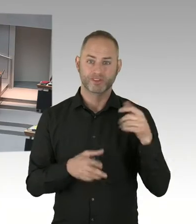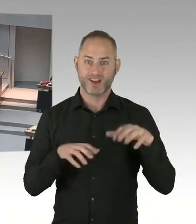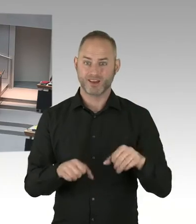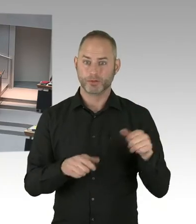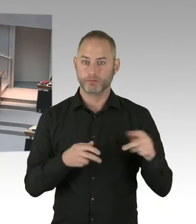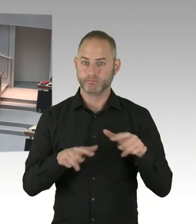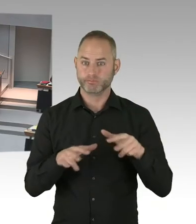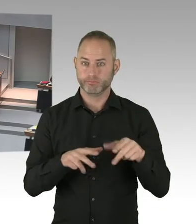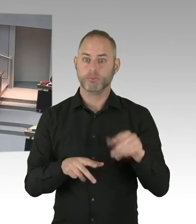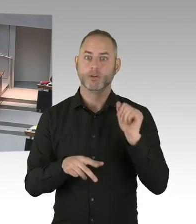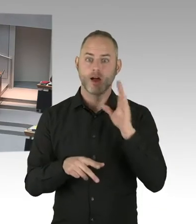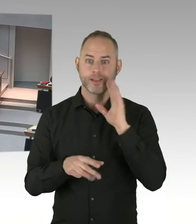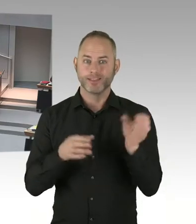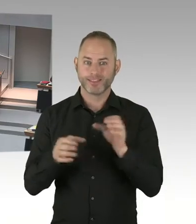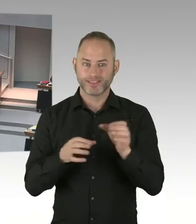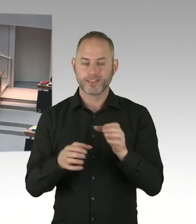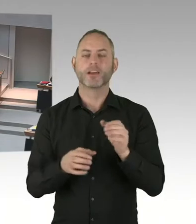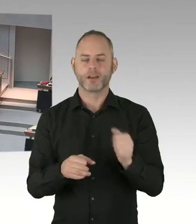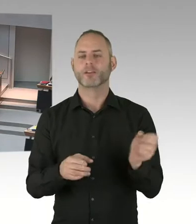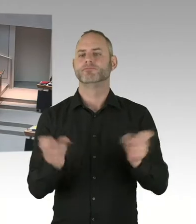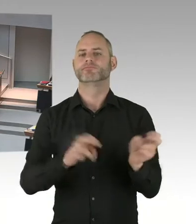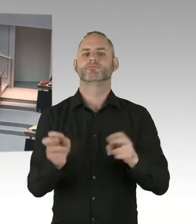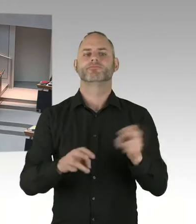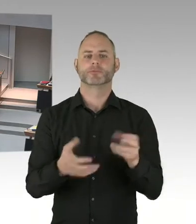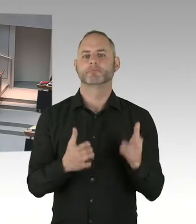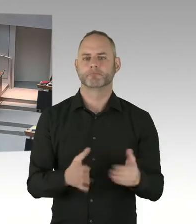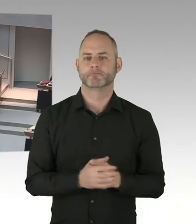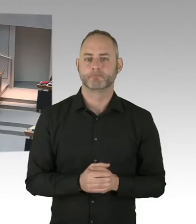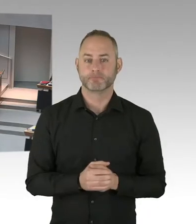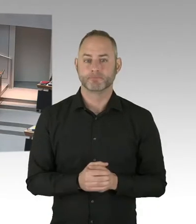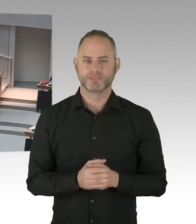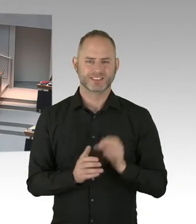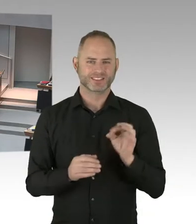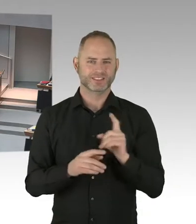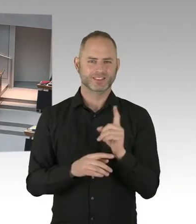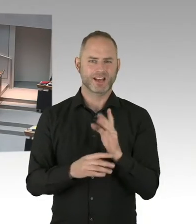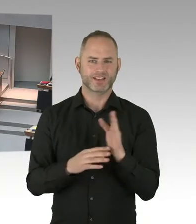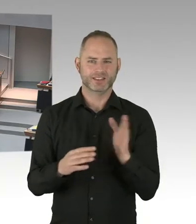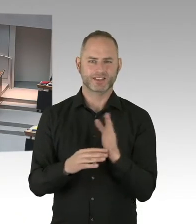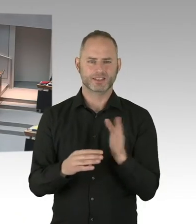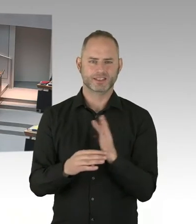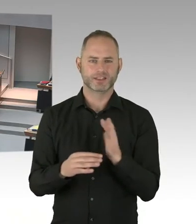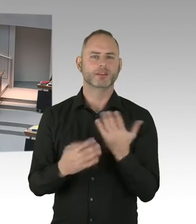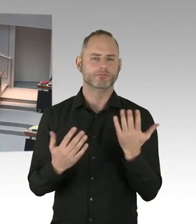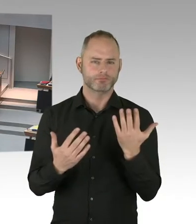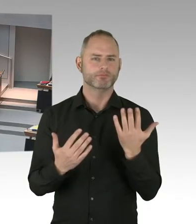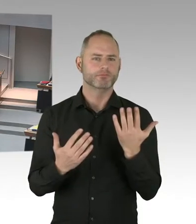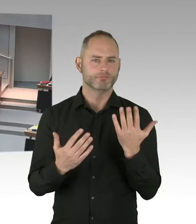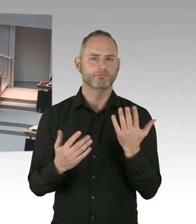Und auch die Kolleginnen und Kollegen im LAF. Um das sehr schnell über die Bühne bringen. Aber das hängt eben nicht alleine an uns.